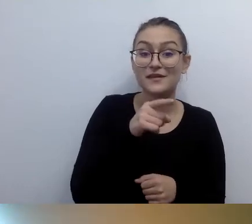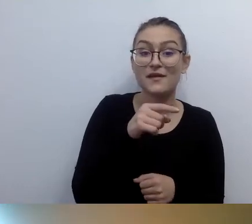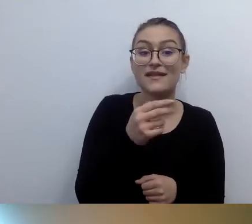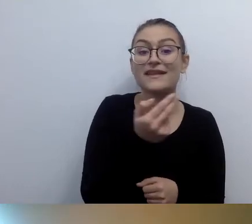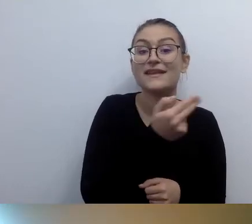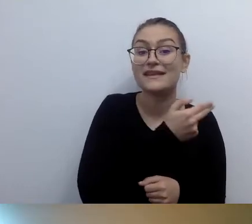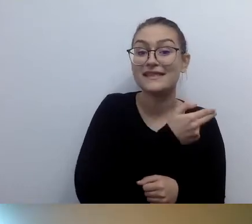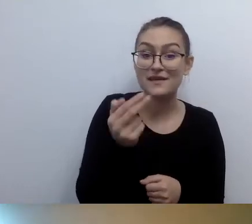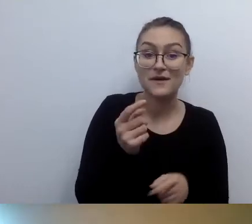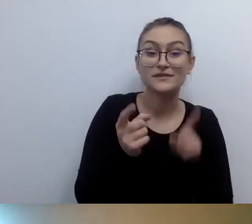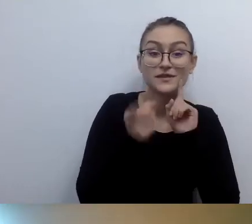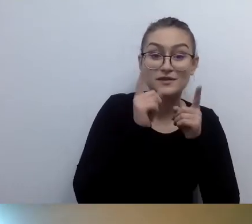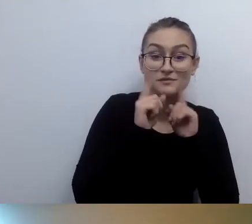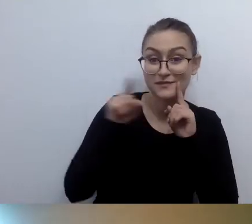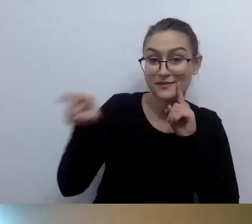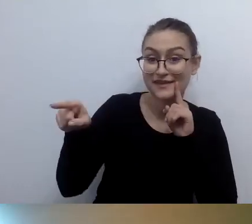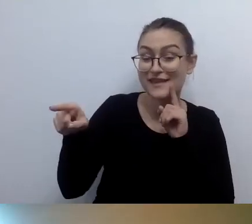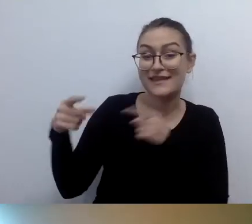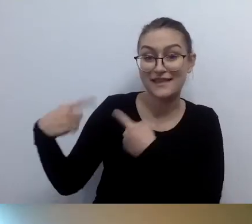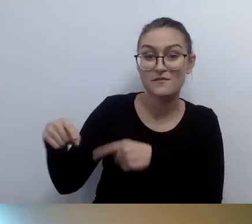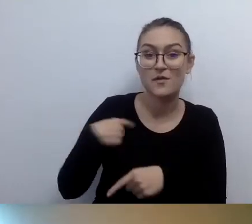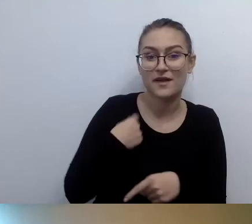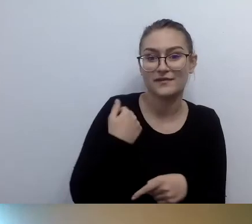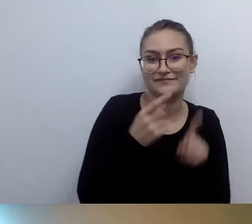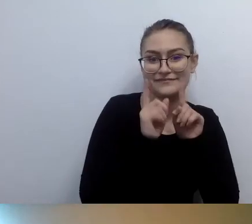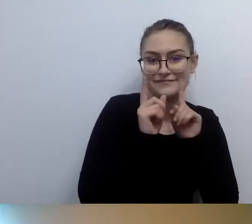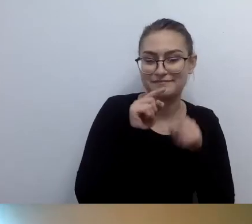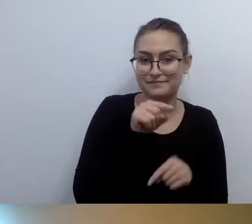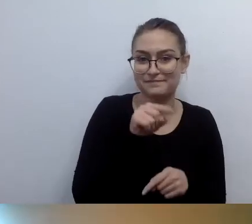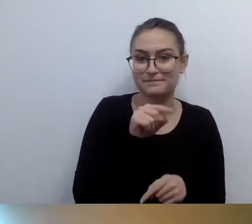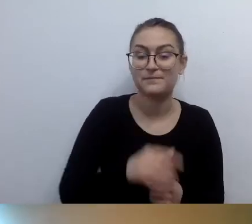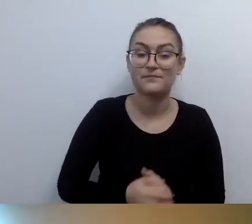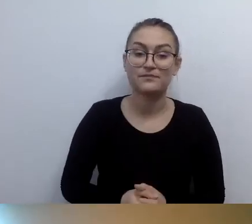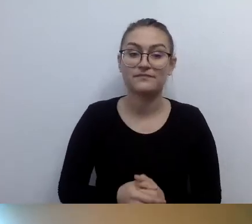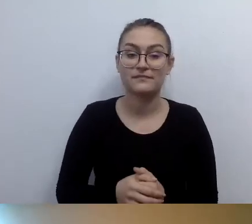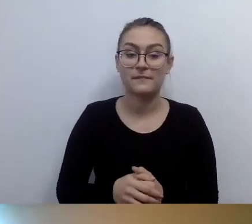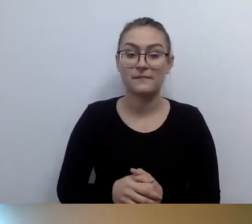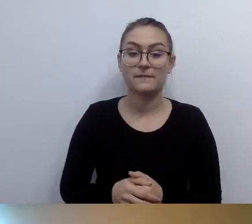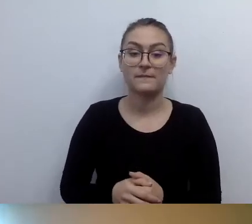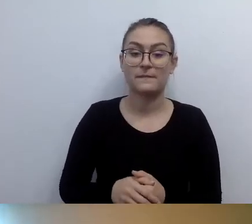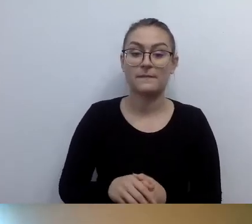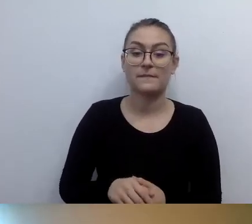W międzyczasie Wioletta pyta... Nie, tu mamy Wiolettę...